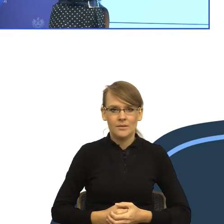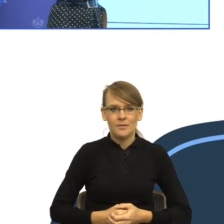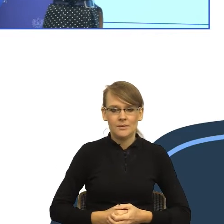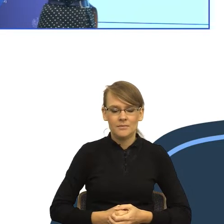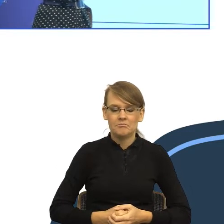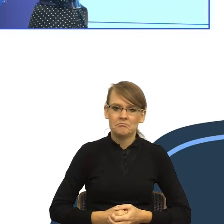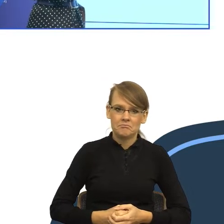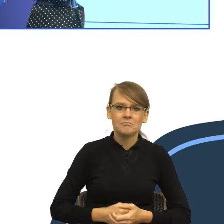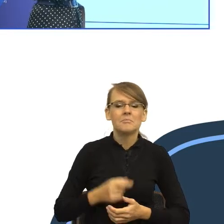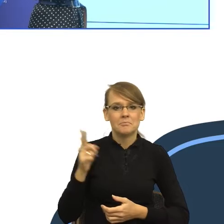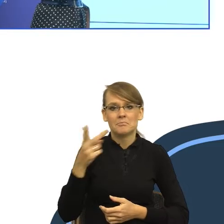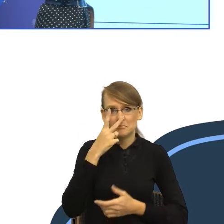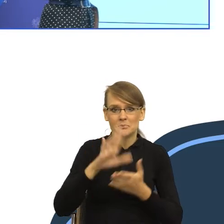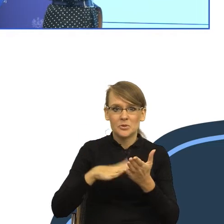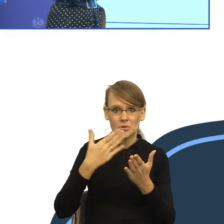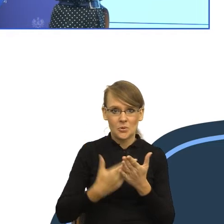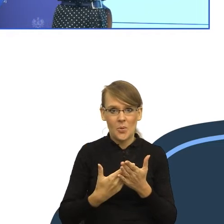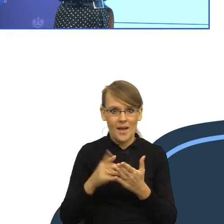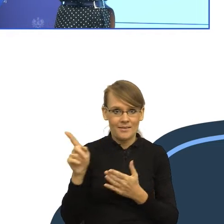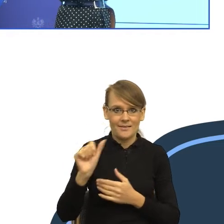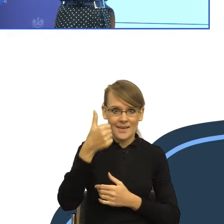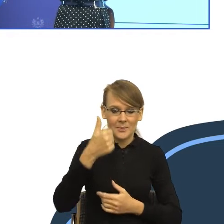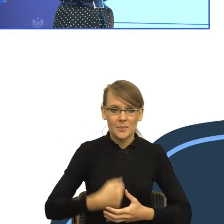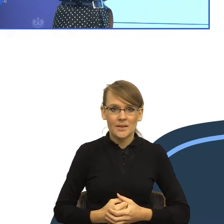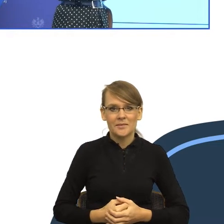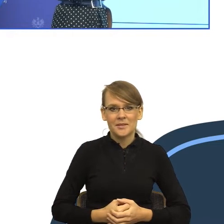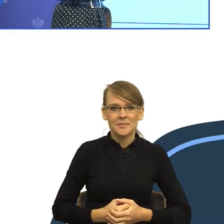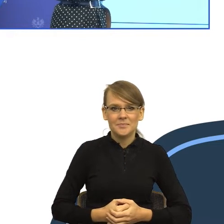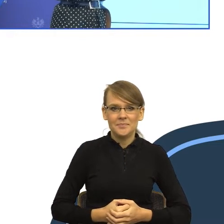urzędowego, ponieważ na nim będę chciała Państwa przekonać